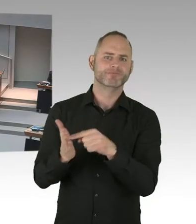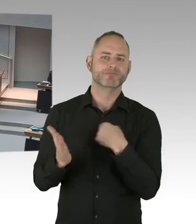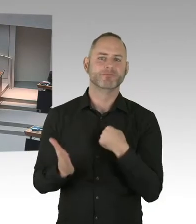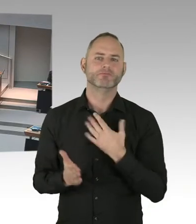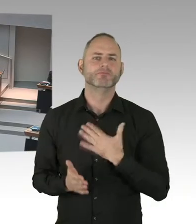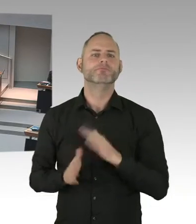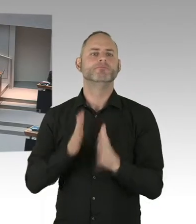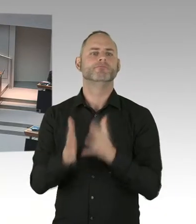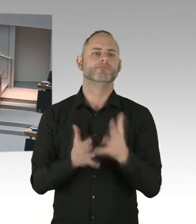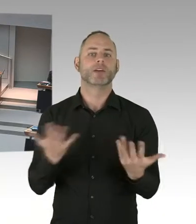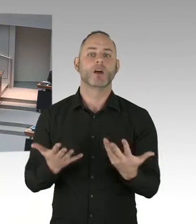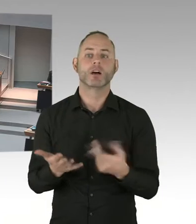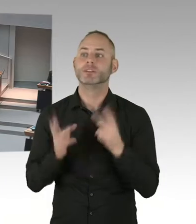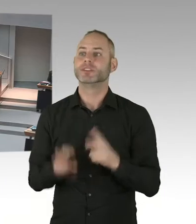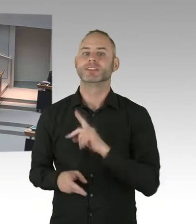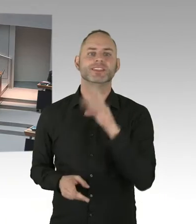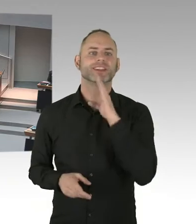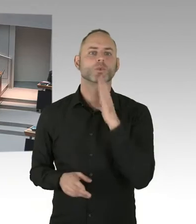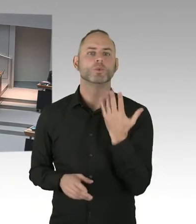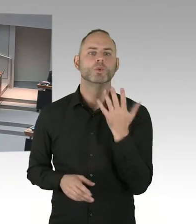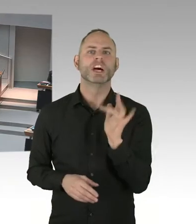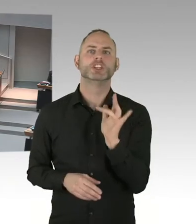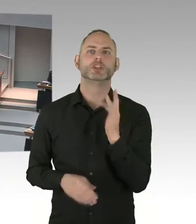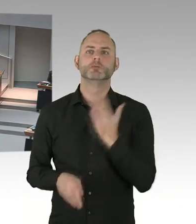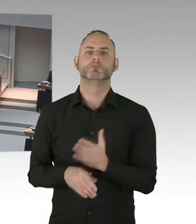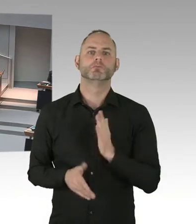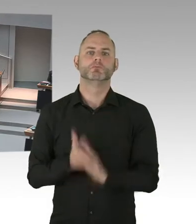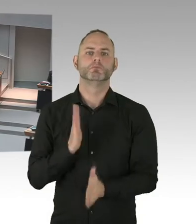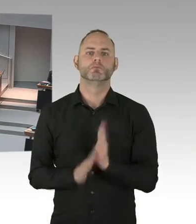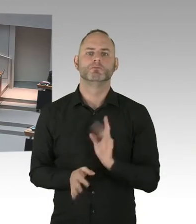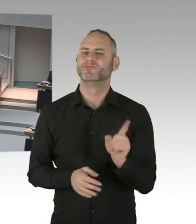Frau Ludwig, Bitteschön.